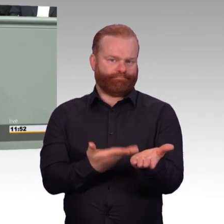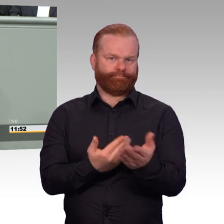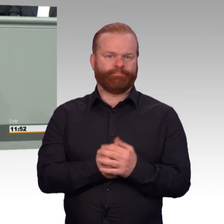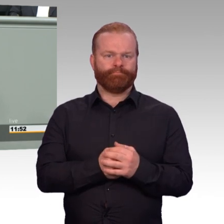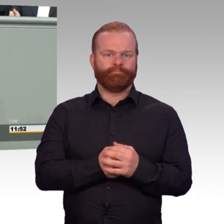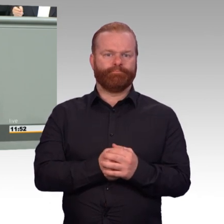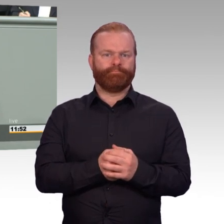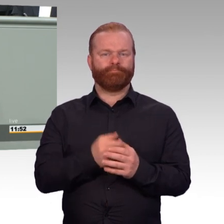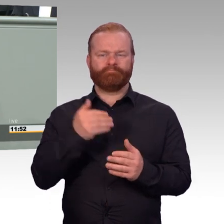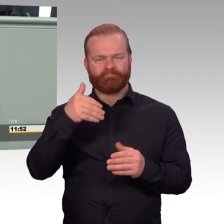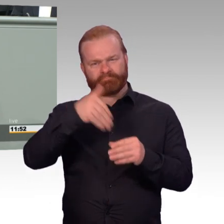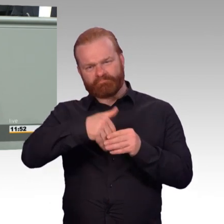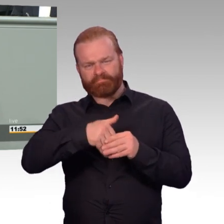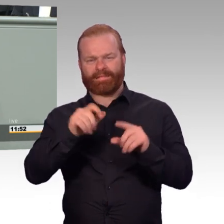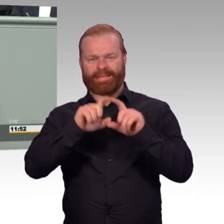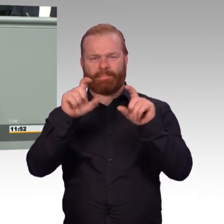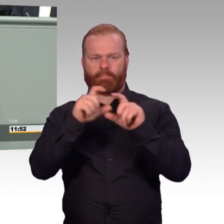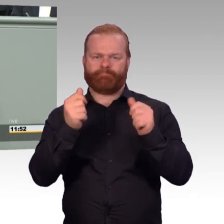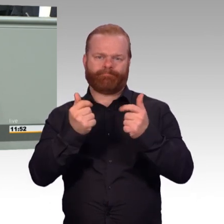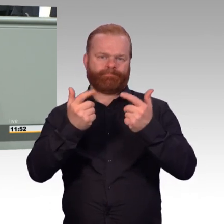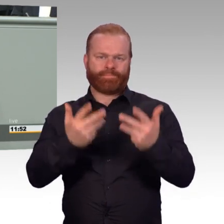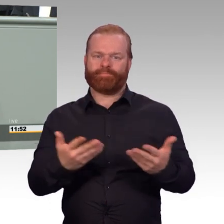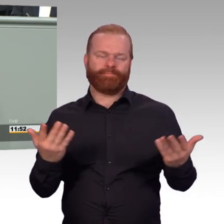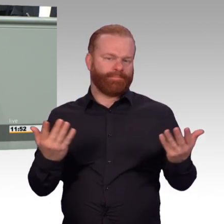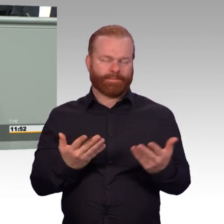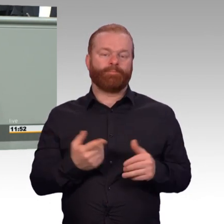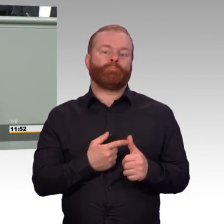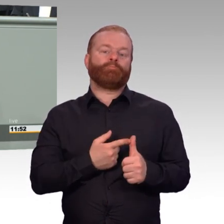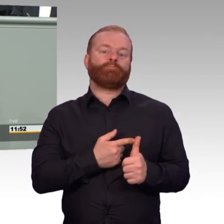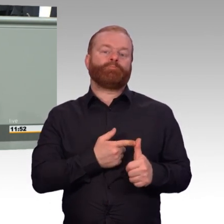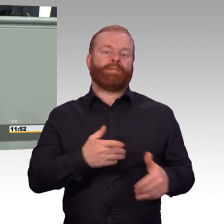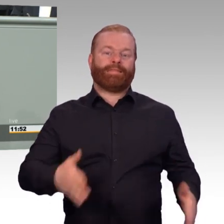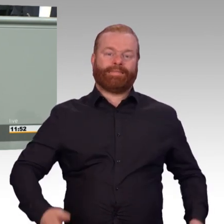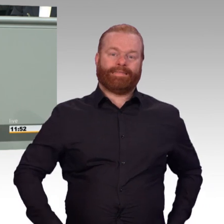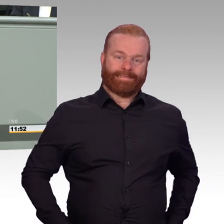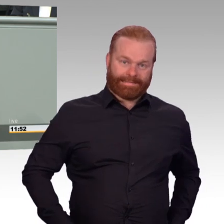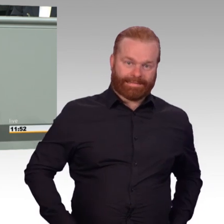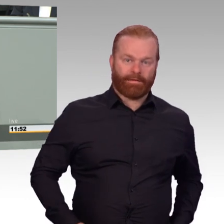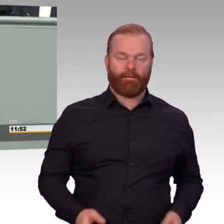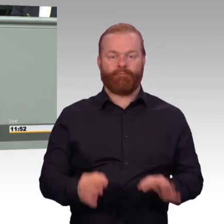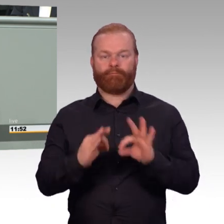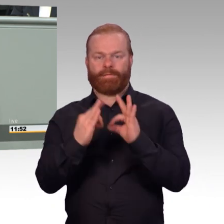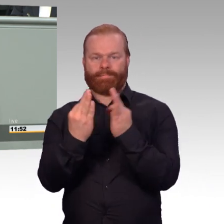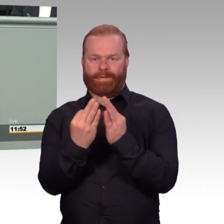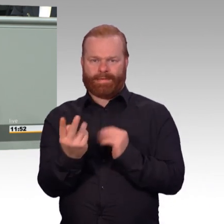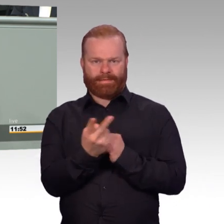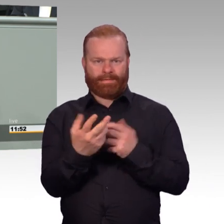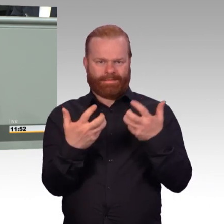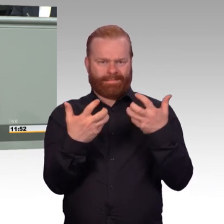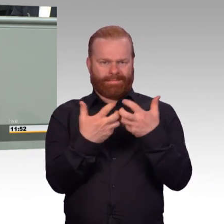oder die Modernisierung der Unterkünfte. Mit dem jetzt vorliegenden Gesetzentwurf gehen wir weitere Großthemen an.